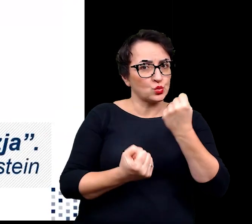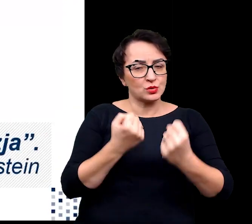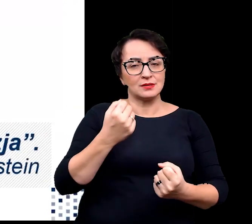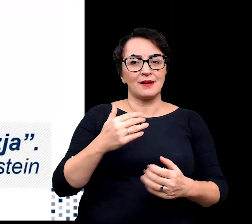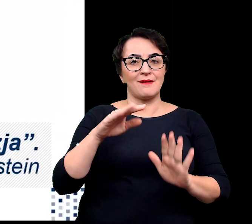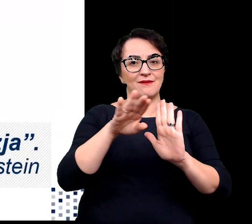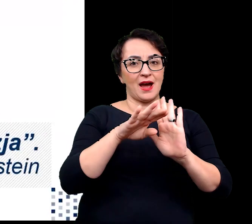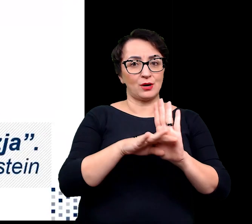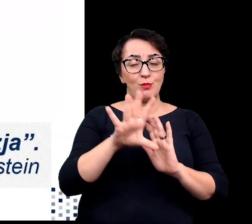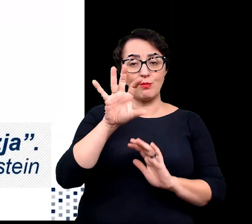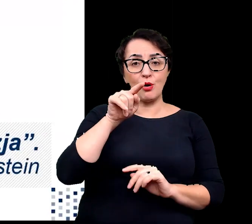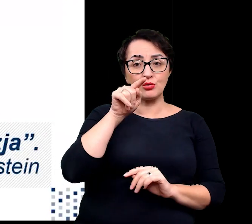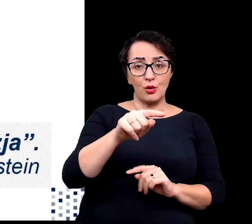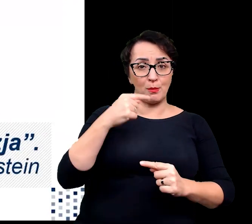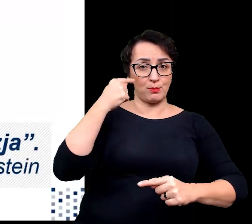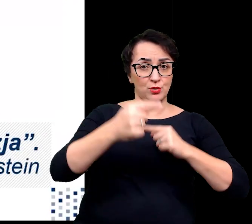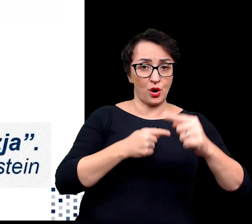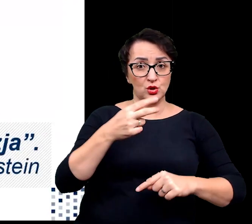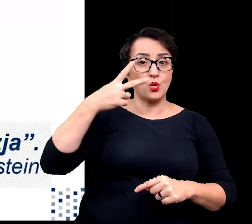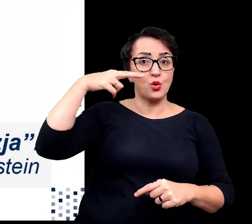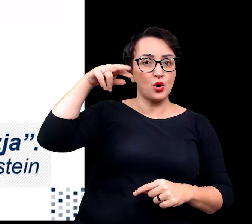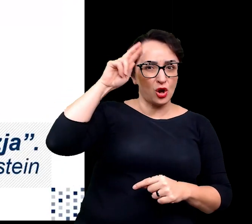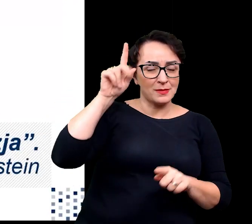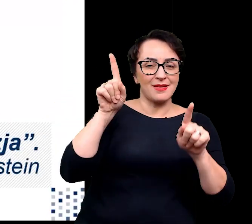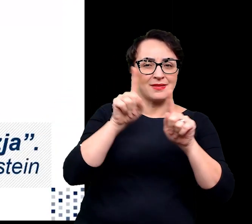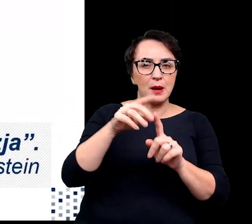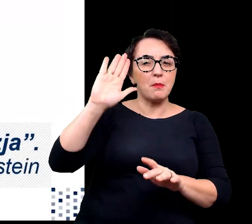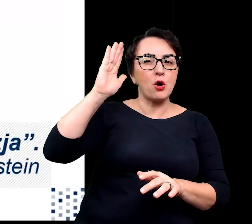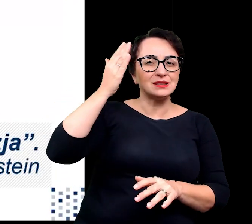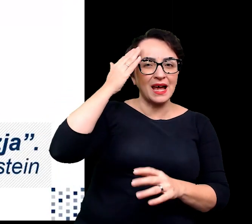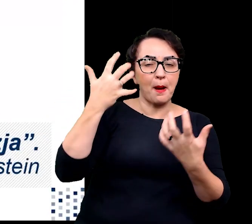Zrozumienie tych procesów oraz poznanie mechanizmów nimi rządzących